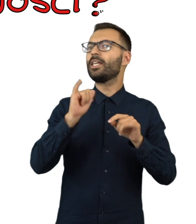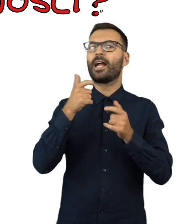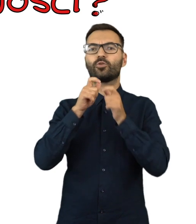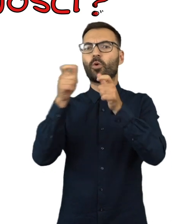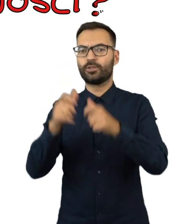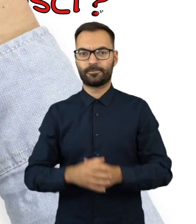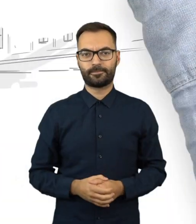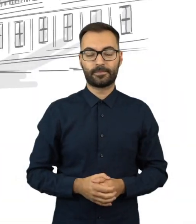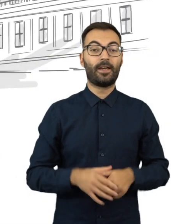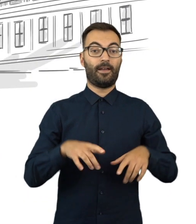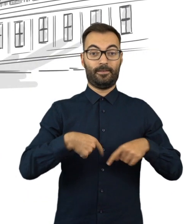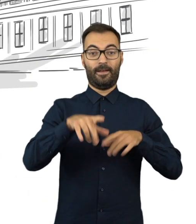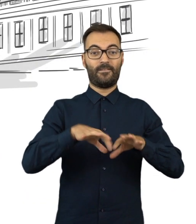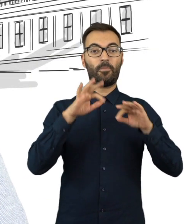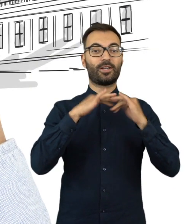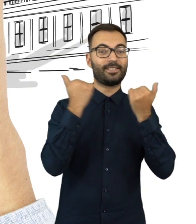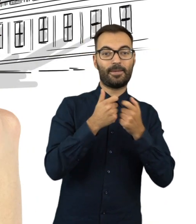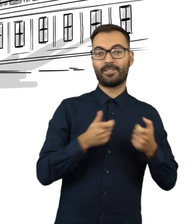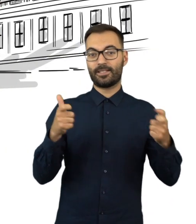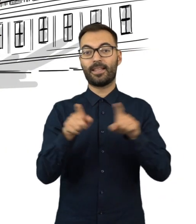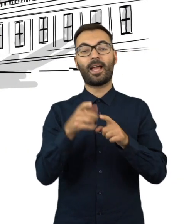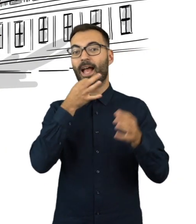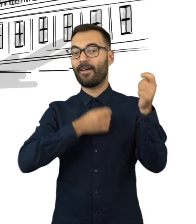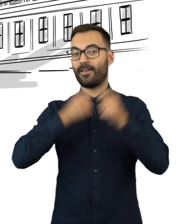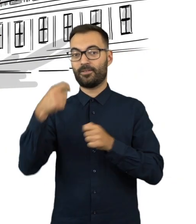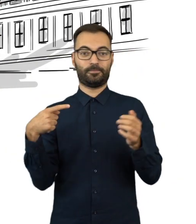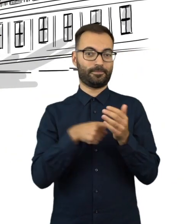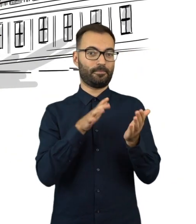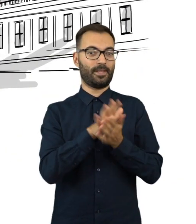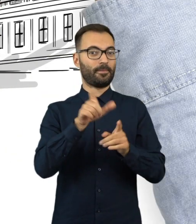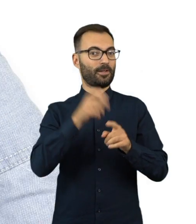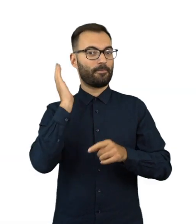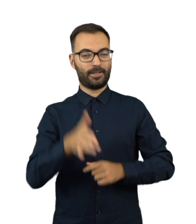Wybory do Sejmu i Senatu referendum ogólnokrajowe 15 października